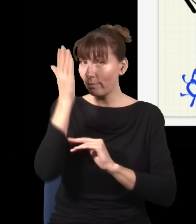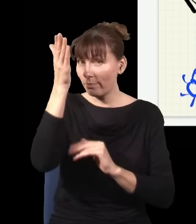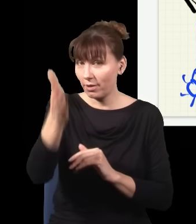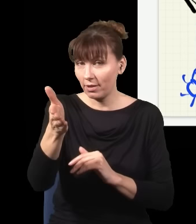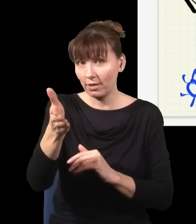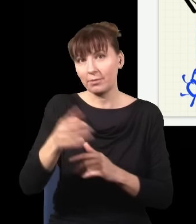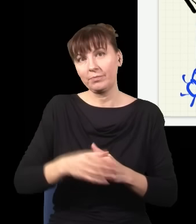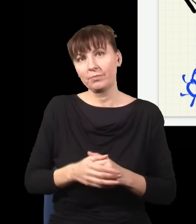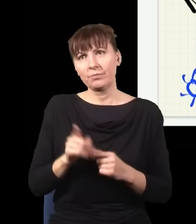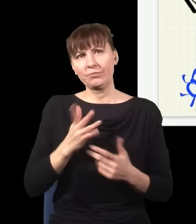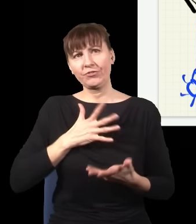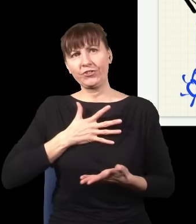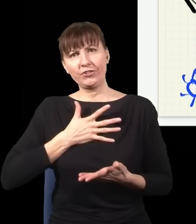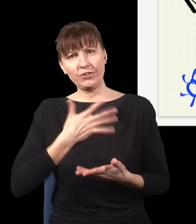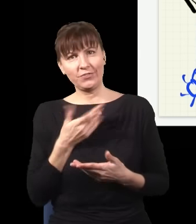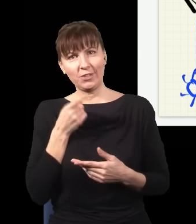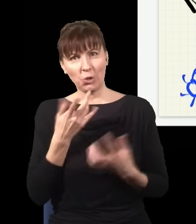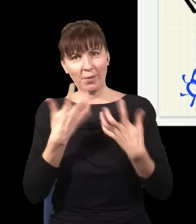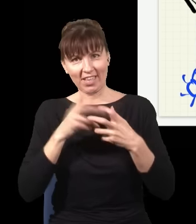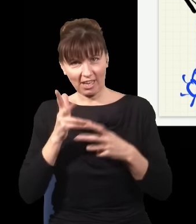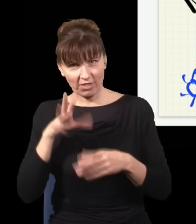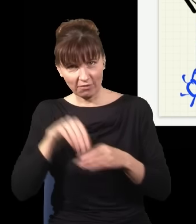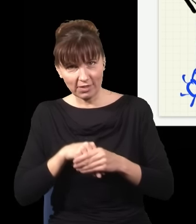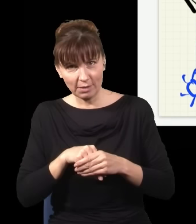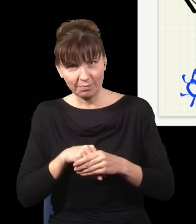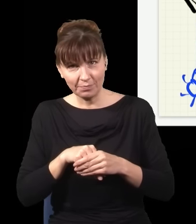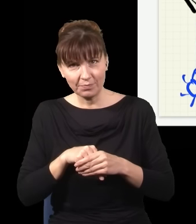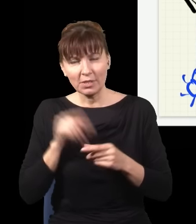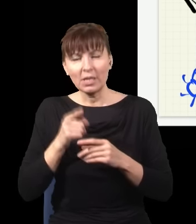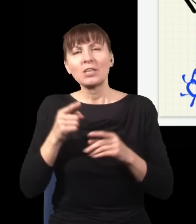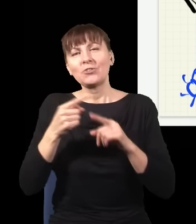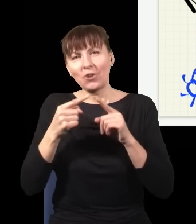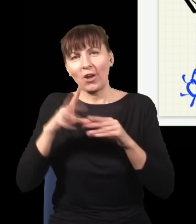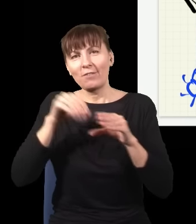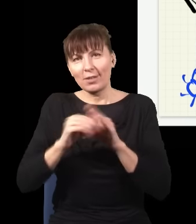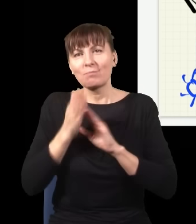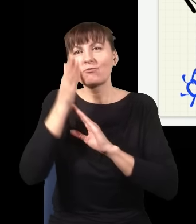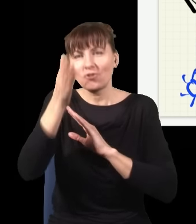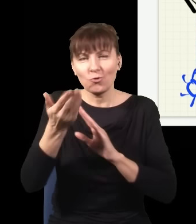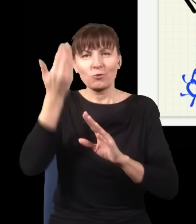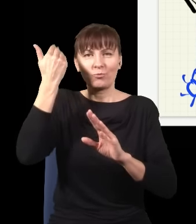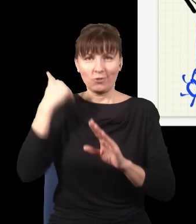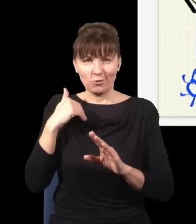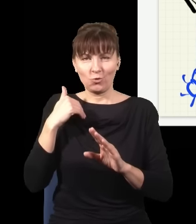I taki dziwny formalizm mechaniki kwantowej, w którym ona jest częściowo oparta na przeszłości, a częściowo na przyszłości, ludzie rozważali od lat 60.,